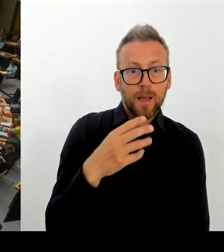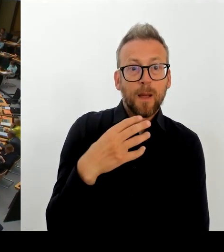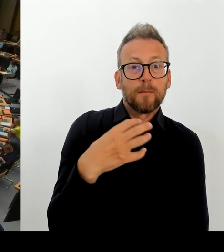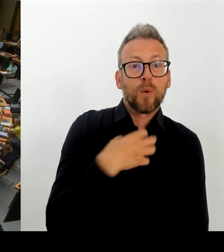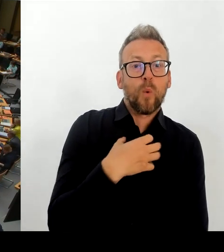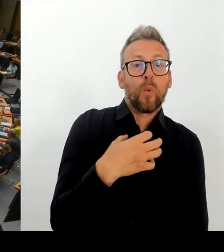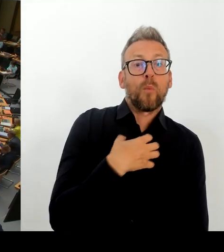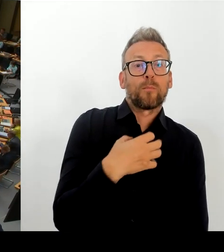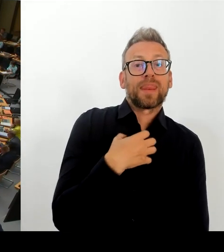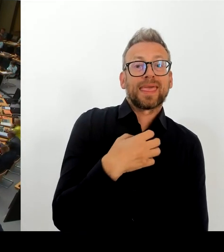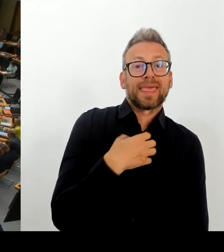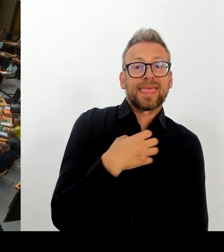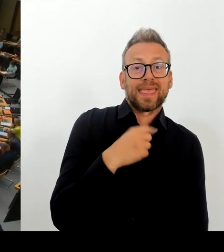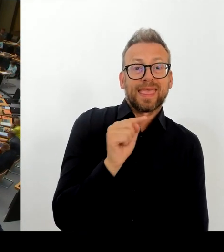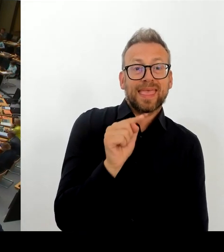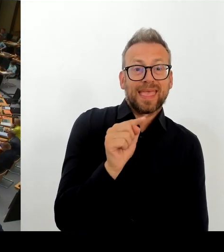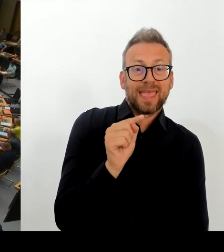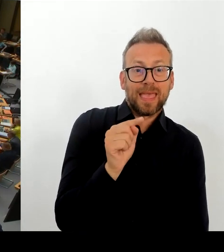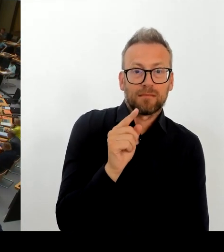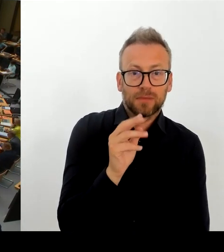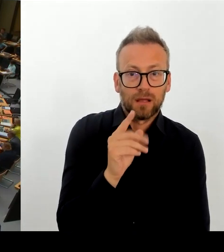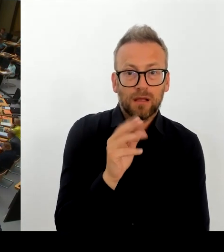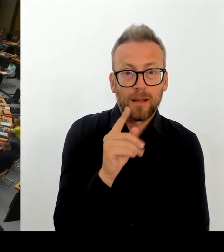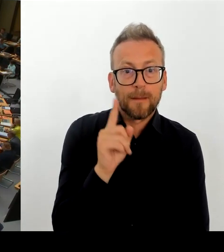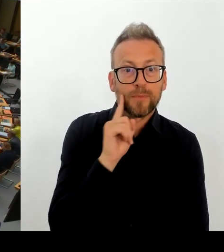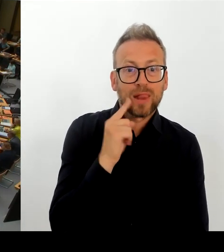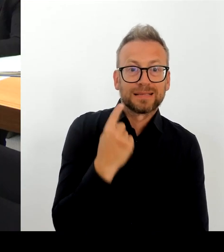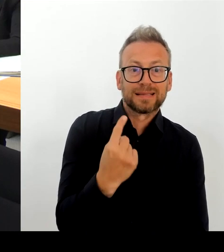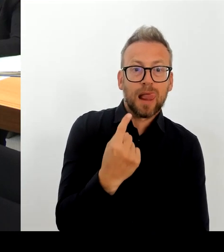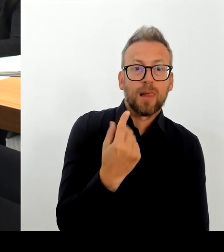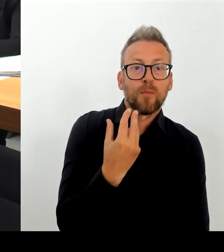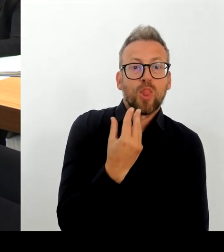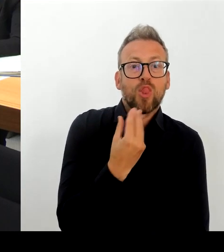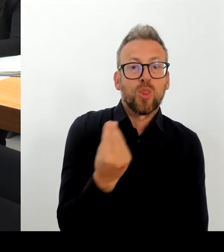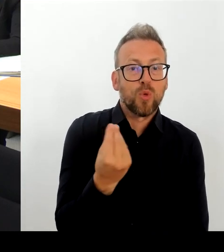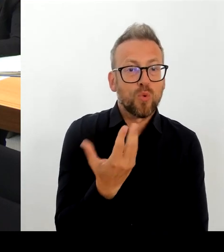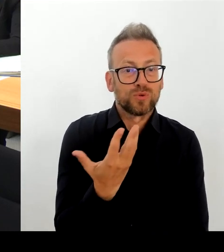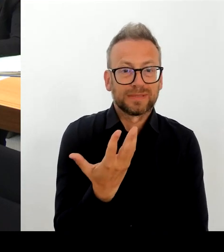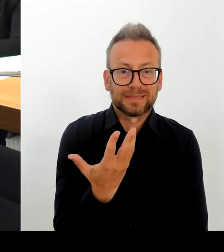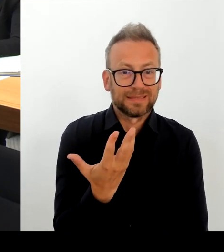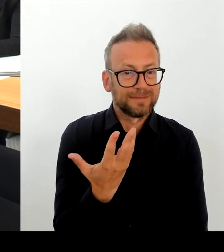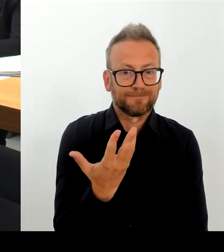(Rednerwechsel) Frau Senatorin Spranger, bitte schön. (Rednerwechsel) Ich habe es ja bereits gesagt: Ich bin